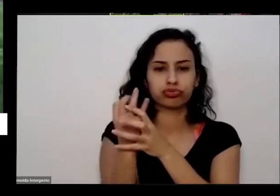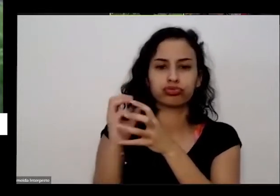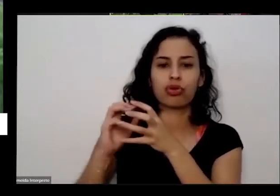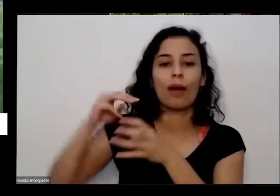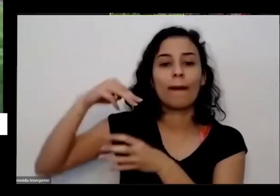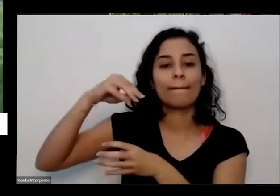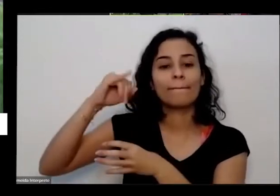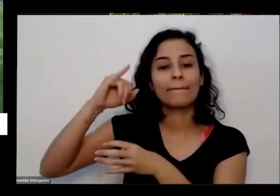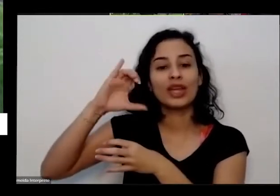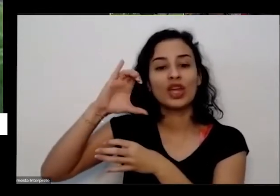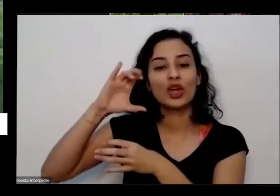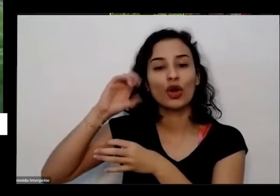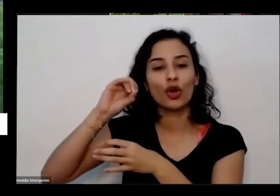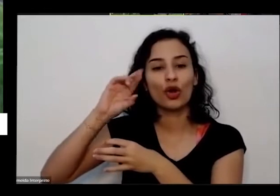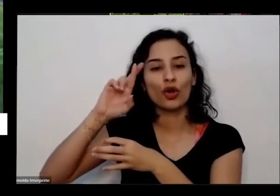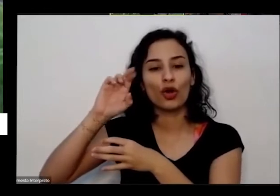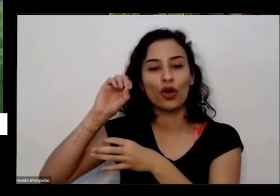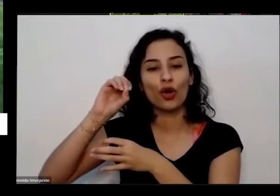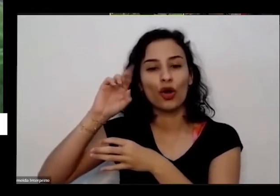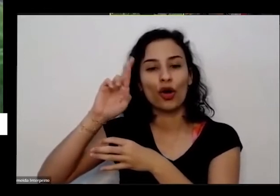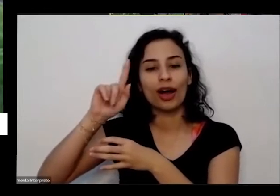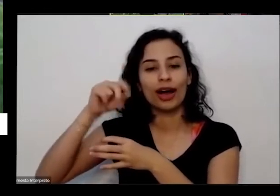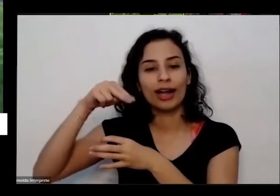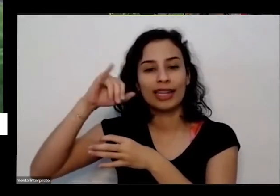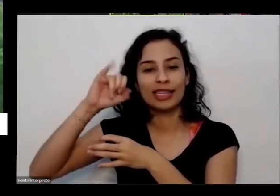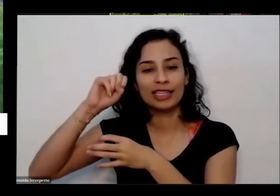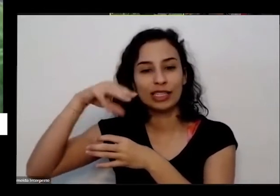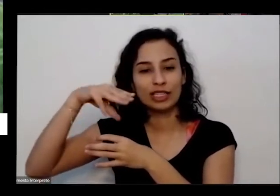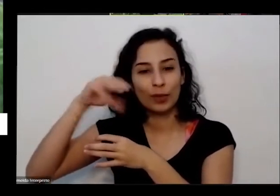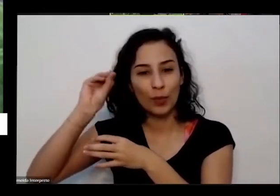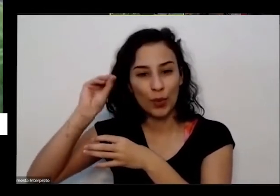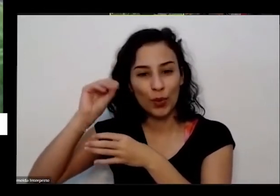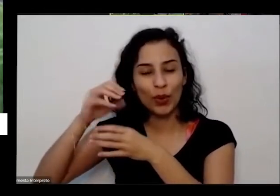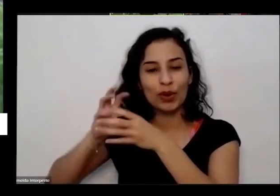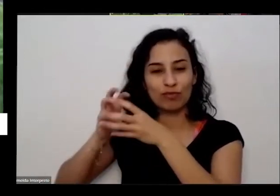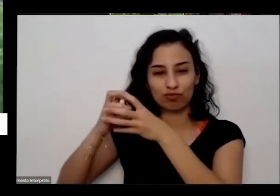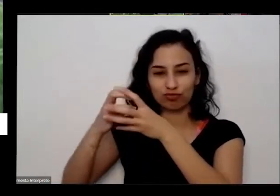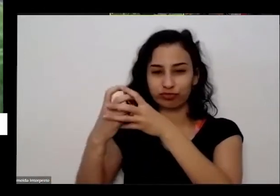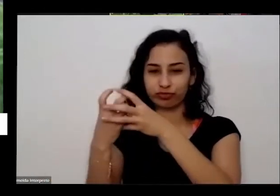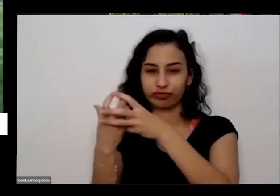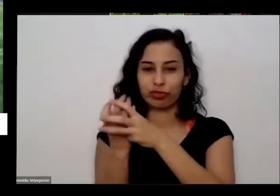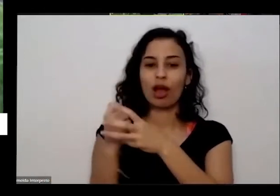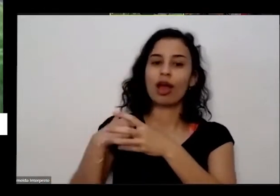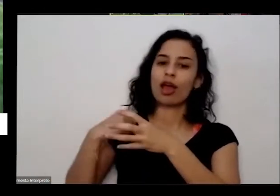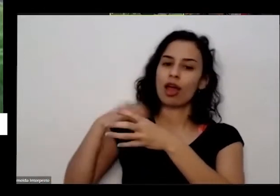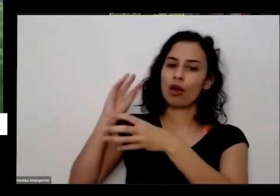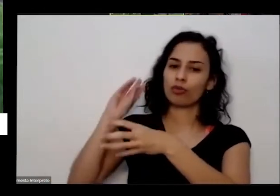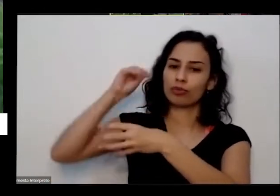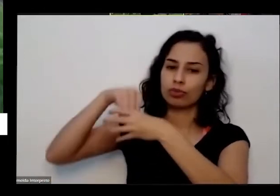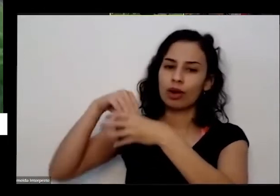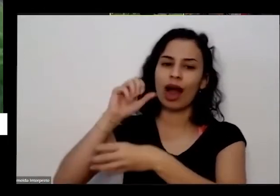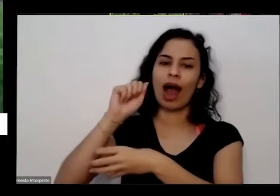processo toda essa matéria orgânica está aqui que eu vou colocando os colocando ele processo é isso